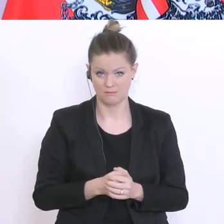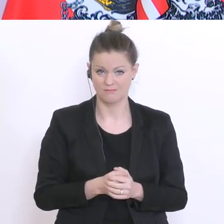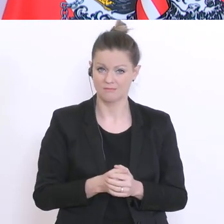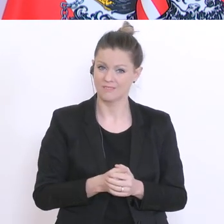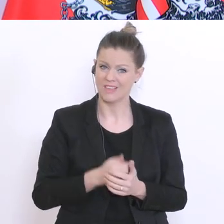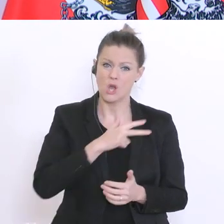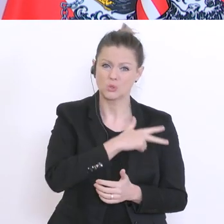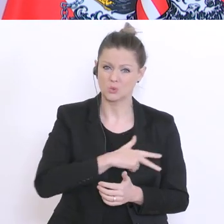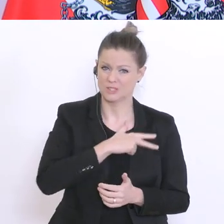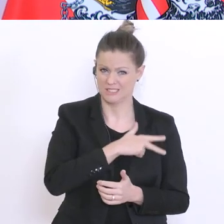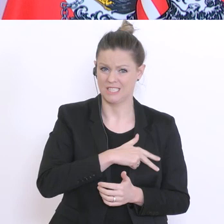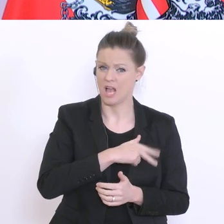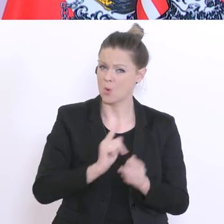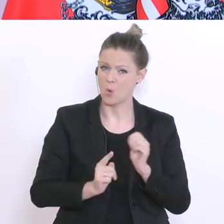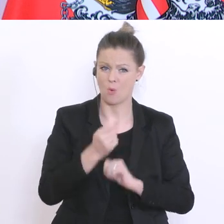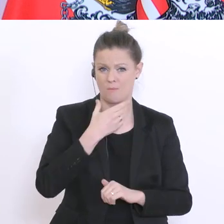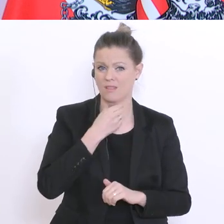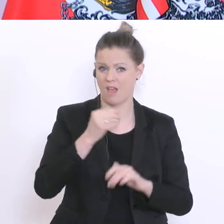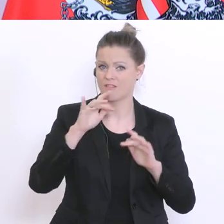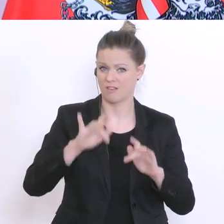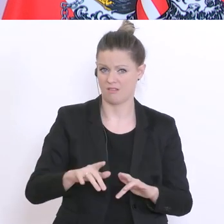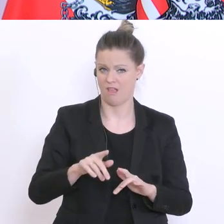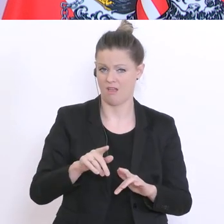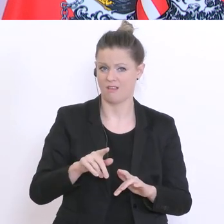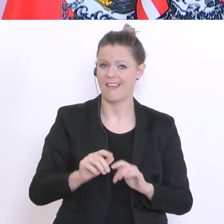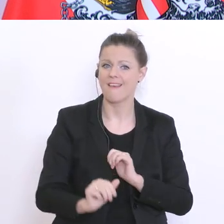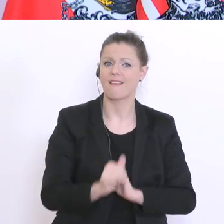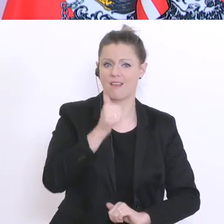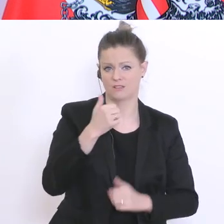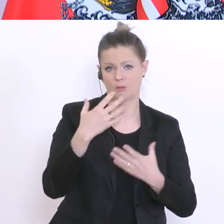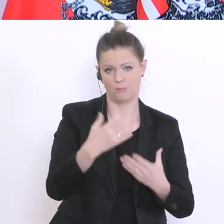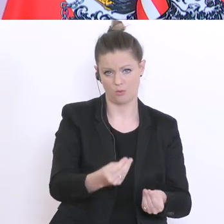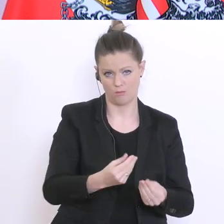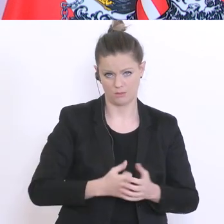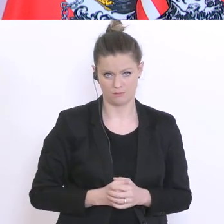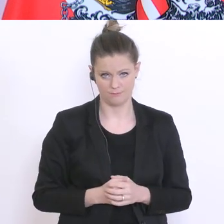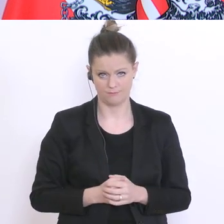ein Gerät erhalten, steht dabei im Vordergrund. Eine Konzeption wird derzeit ausgearbeitet